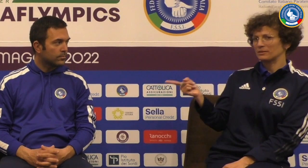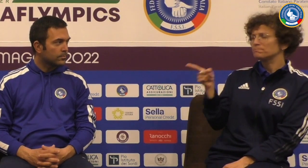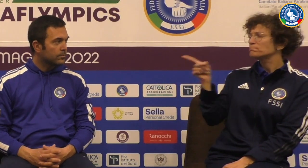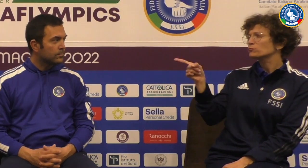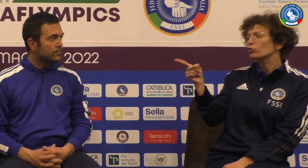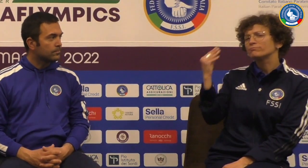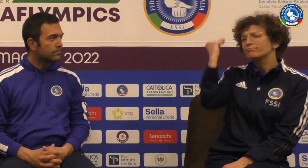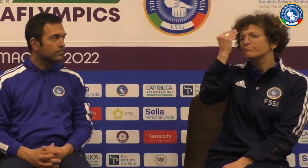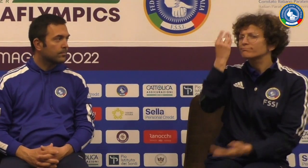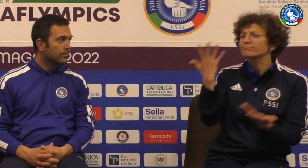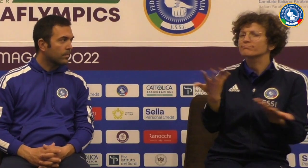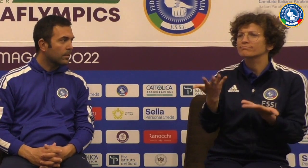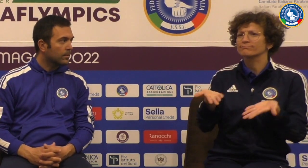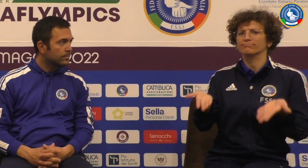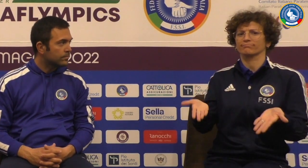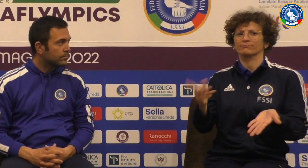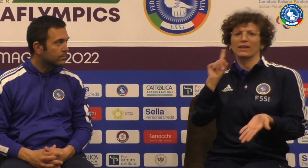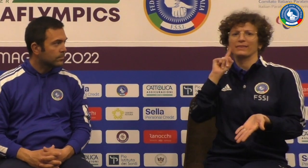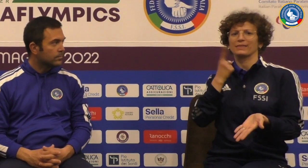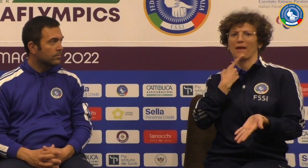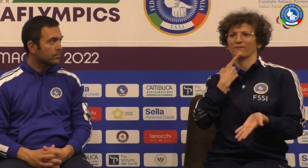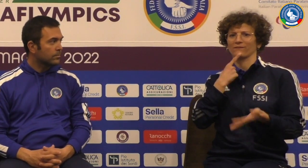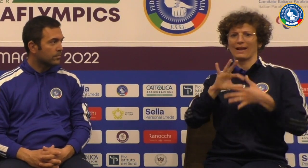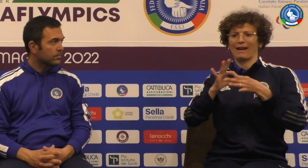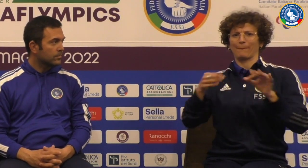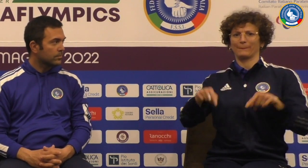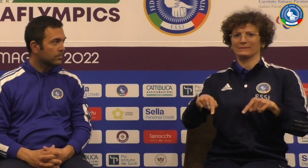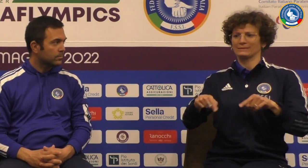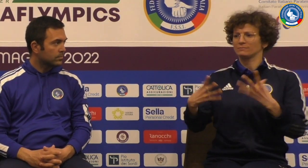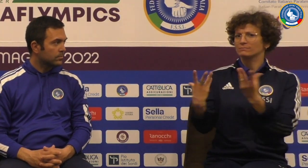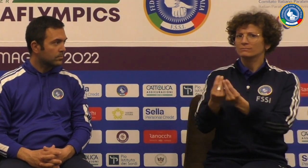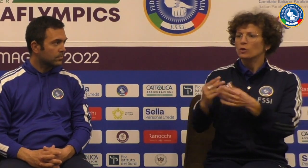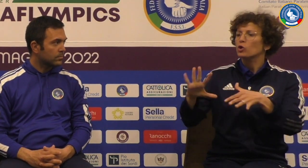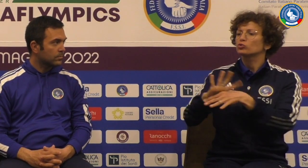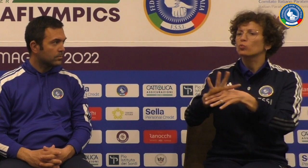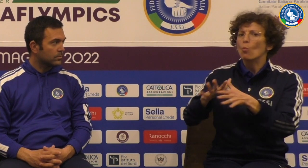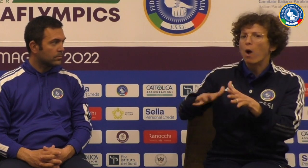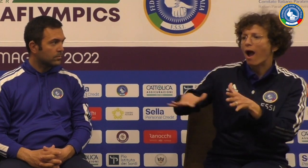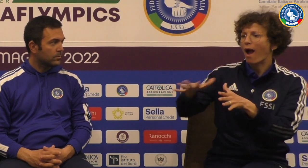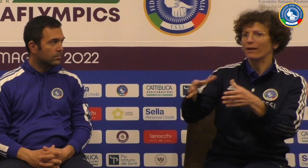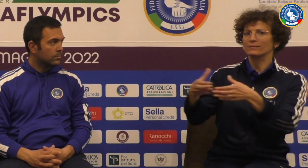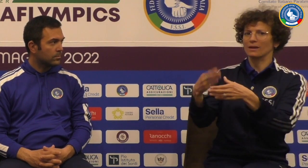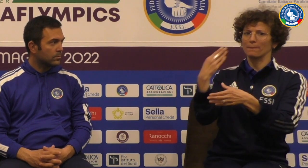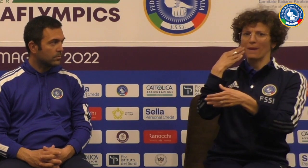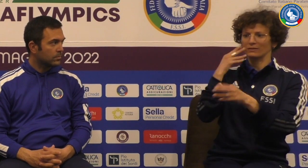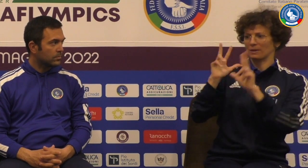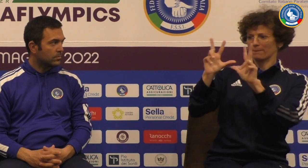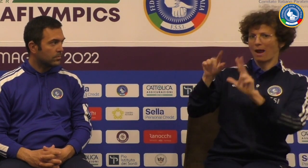Grazie Diego Peroni facciamo le domande a te ricorriamo in queste Netflix tu